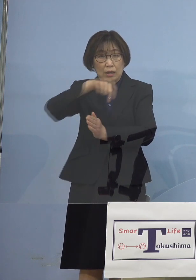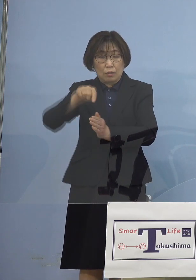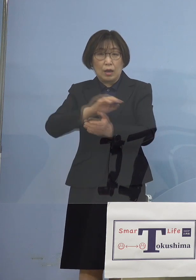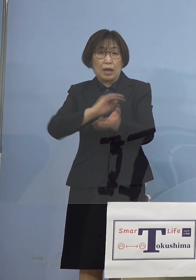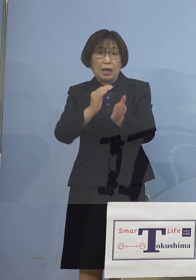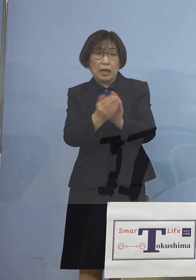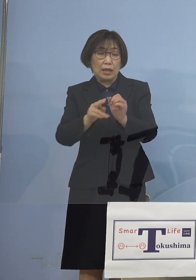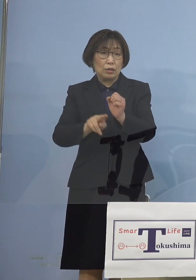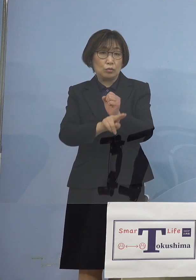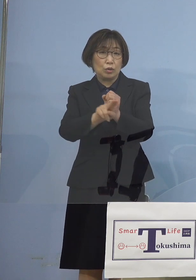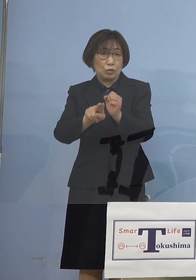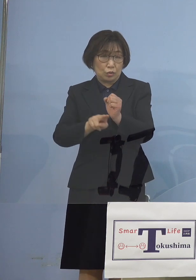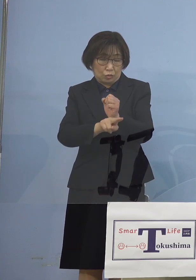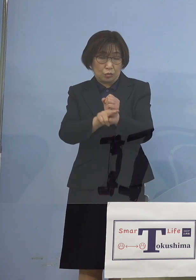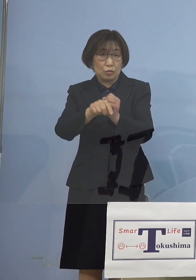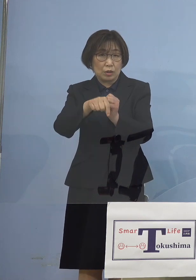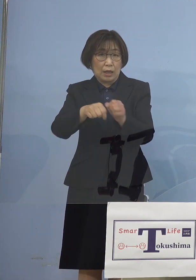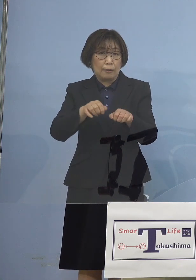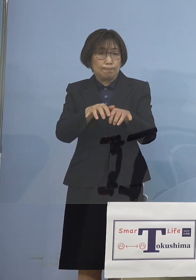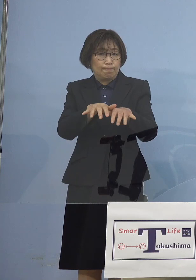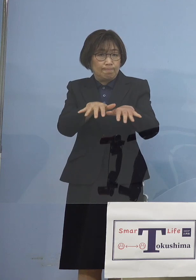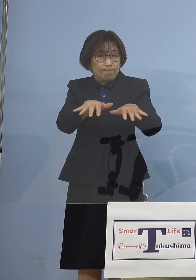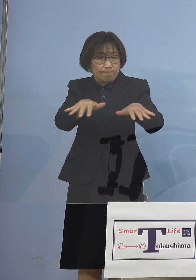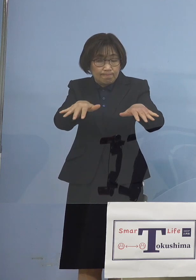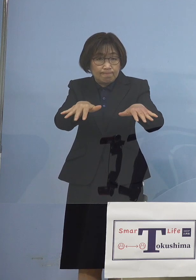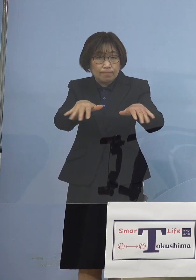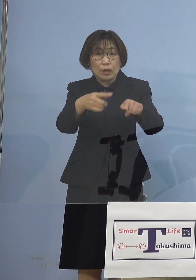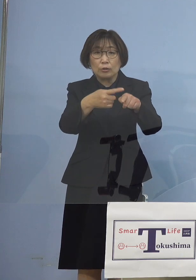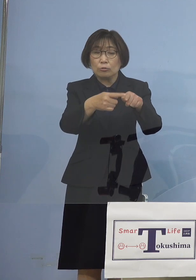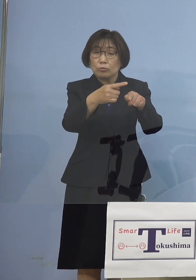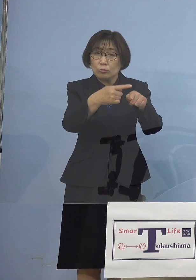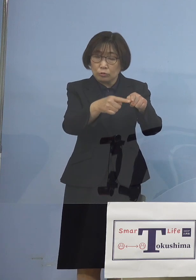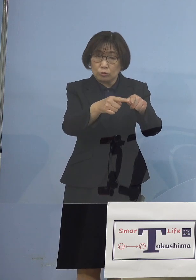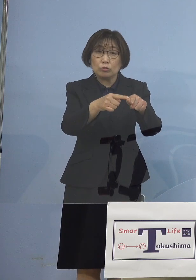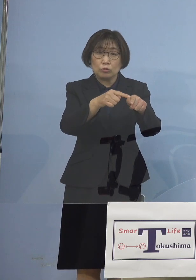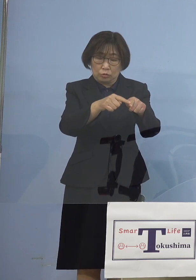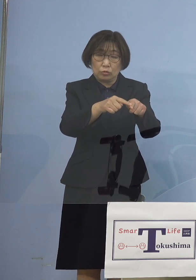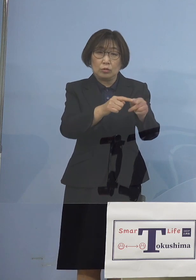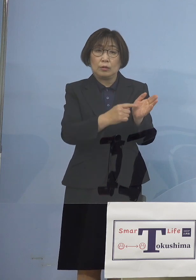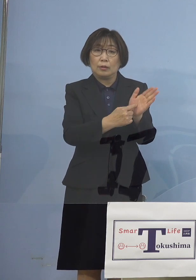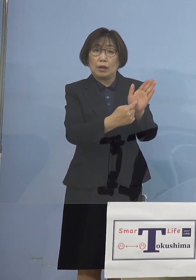その猛威が徐々に 現れてきていたところでありました